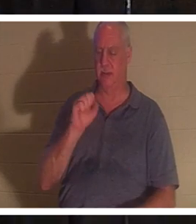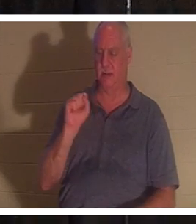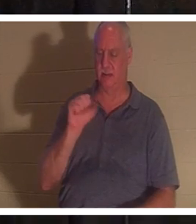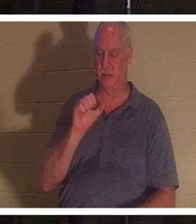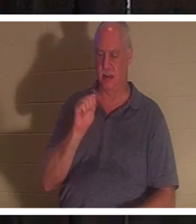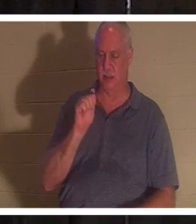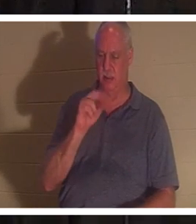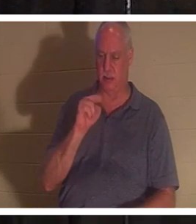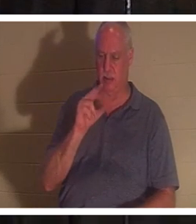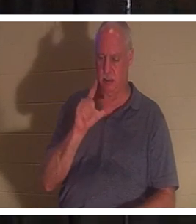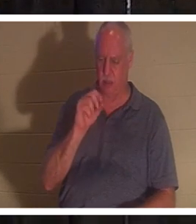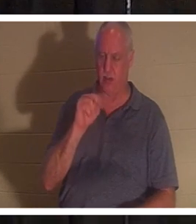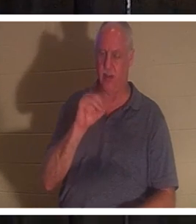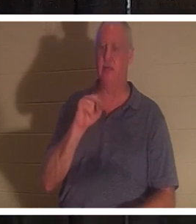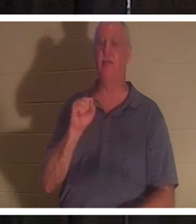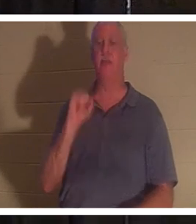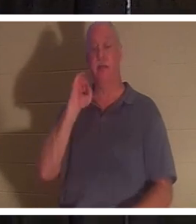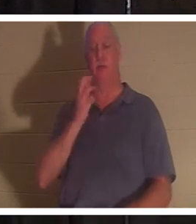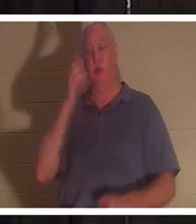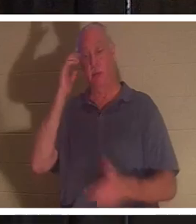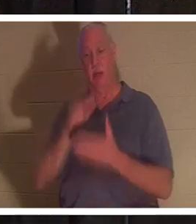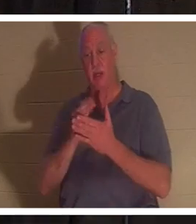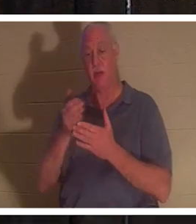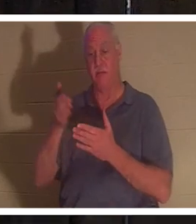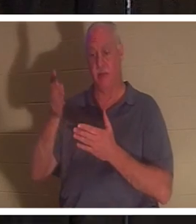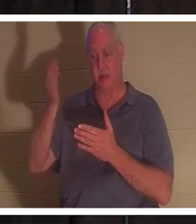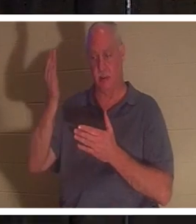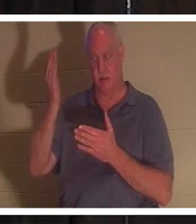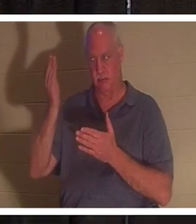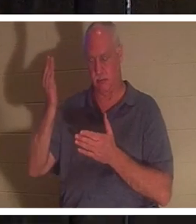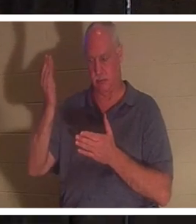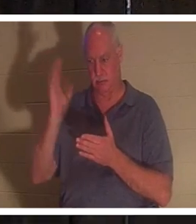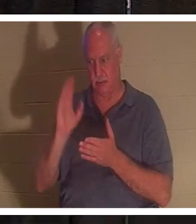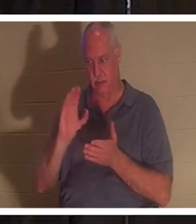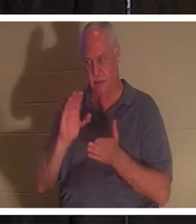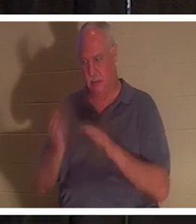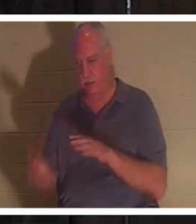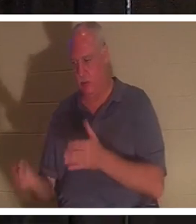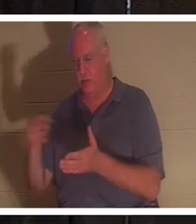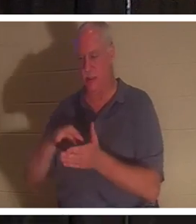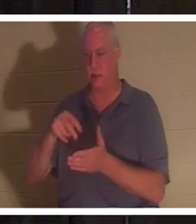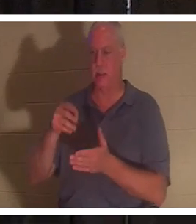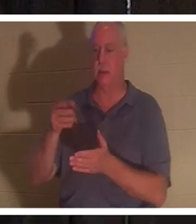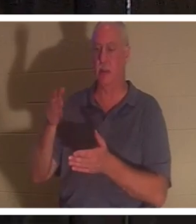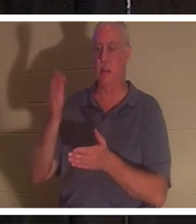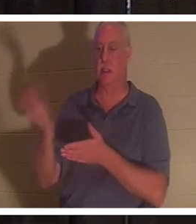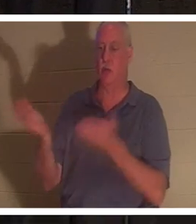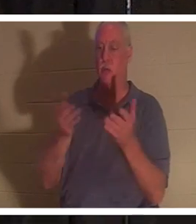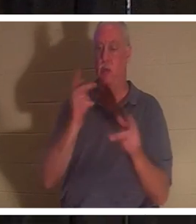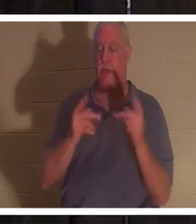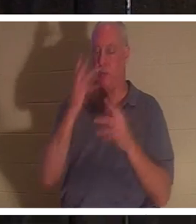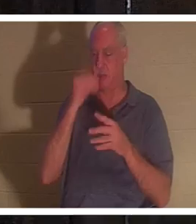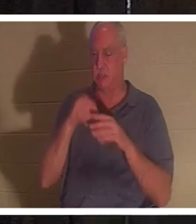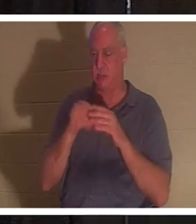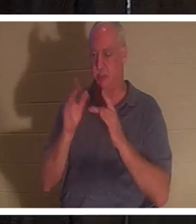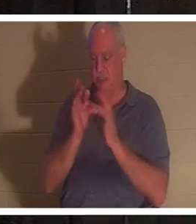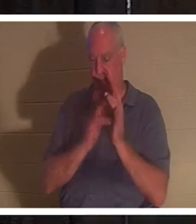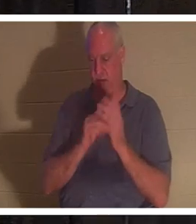、たとえそうであったとしても、神はイエスのうちに眠っている人々を連れて来てくださるでしょう。 私 にはイスラエルに住んでいる 友人がいます